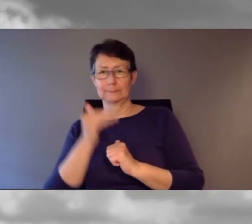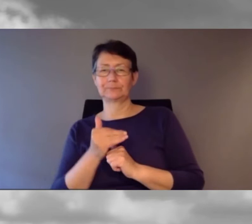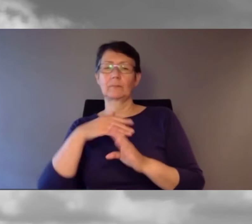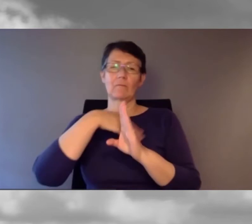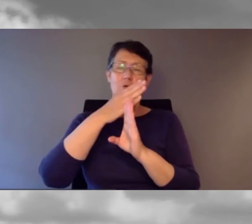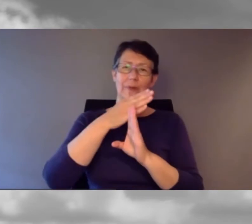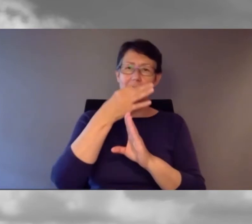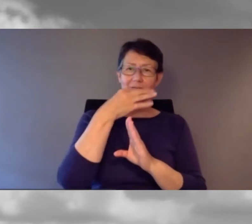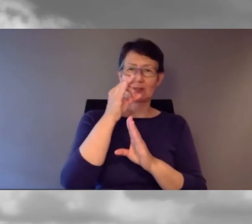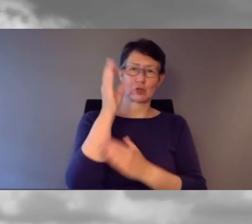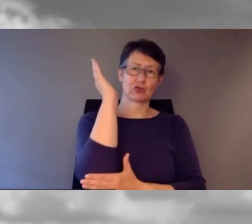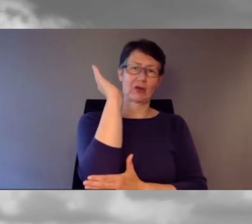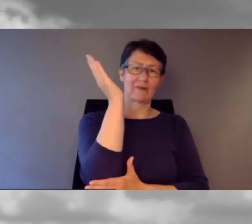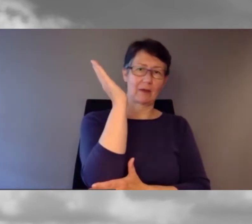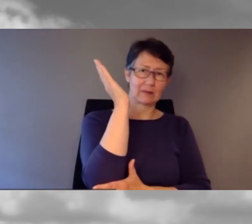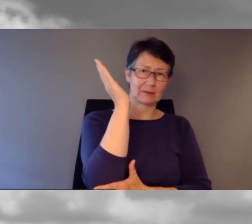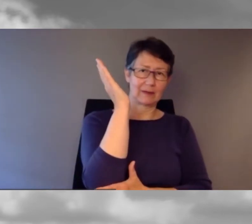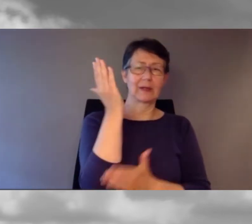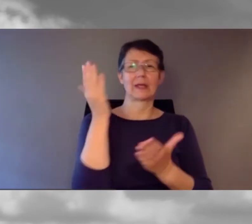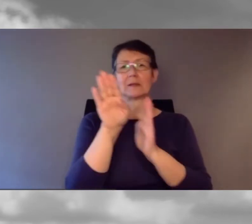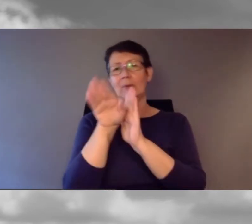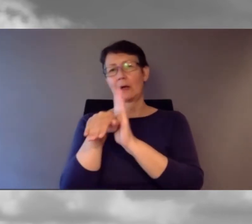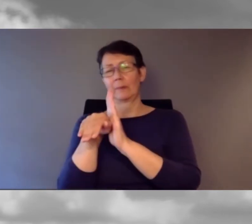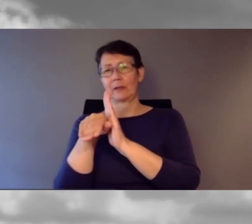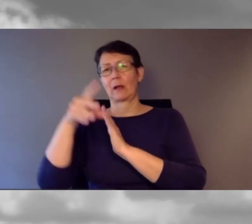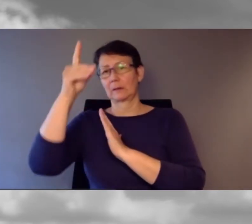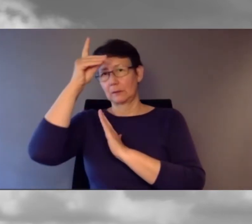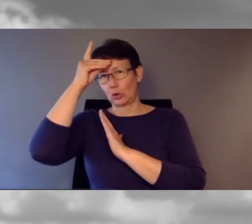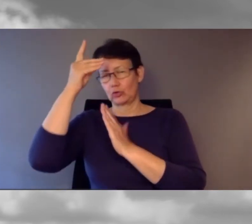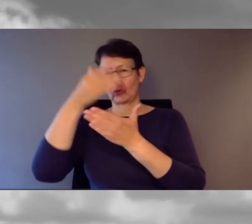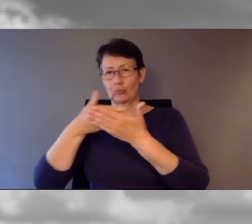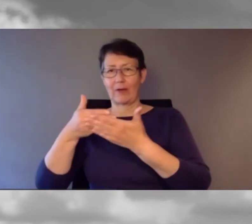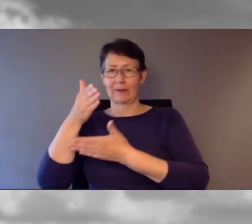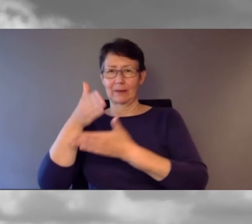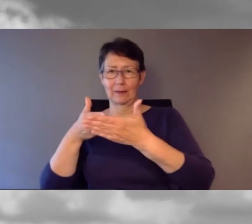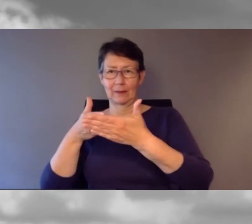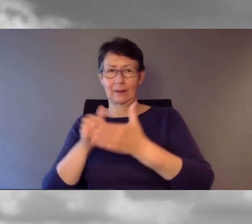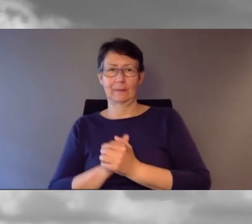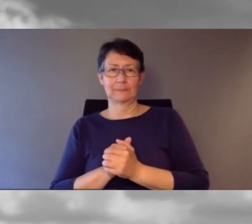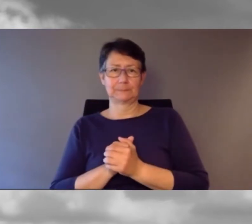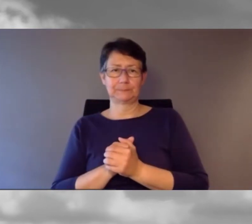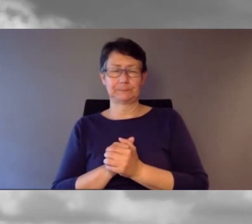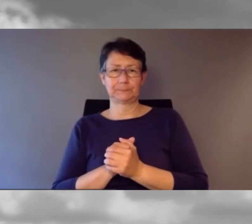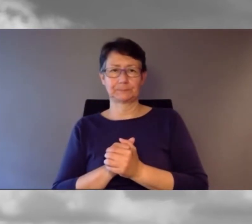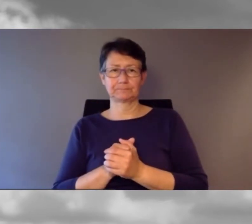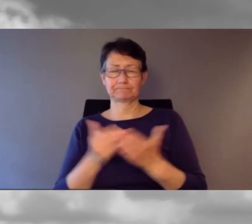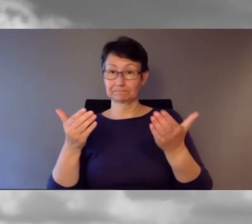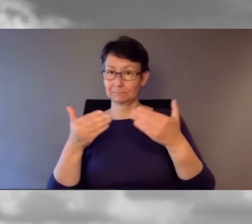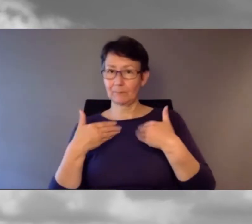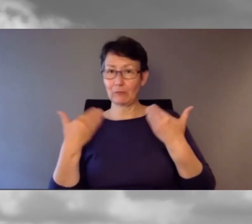am Nachmittag machen wir jetzt den deutschsprachigen Teil. Ich freue mich, dass Sie wieder dabei sind.